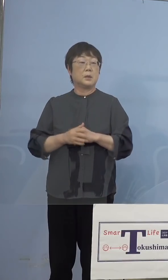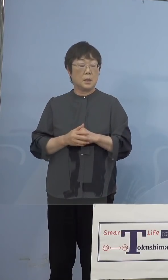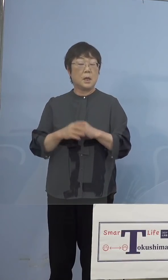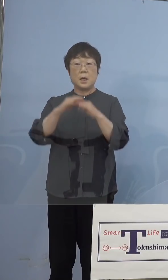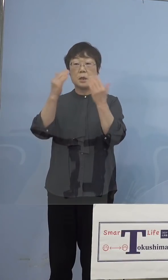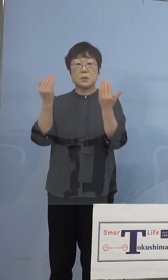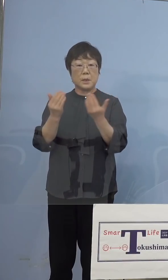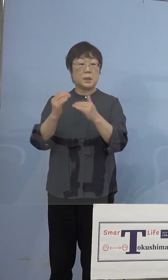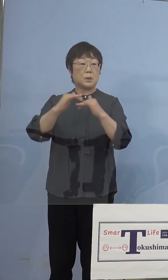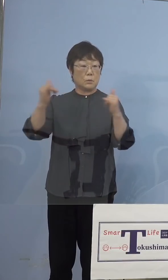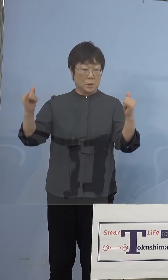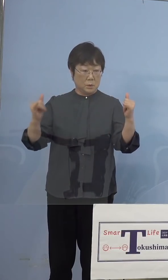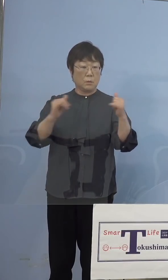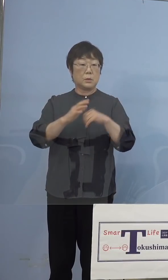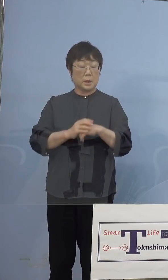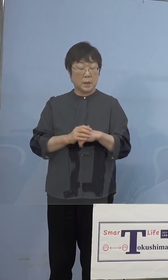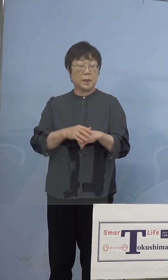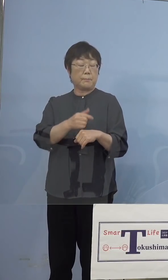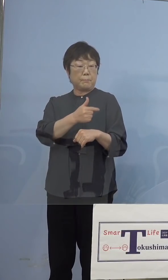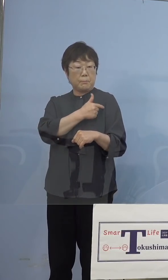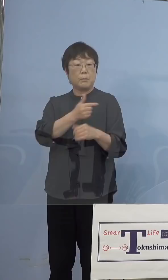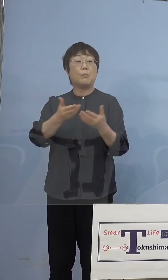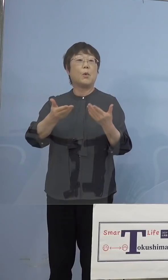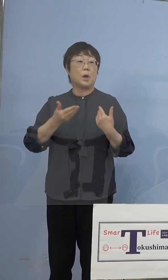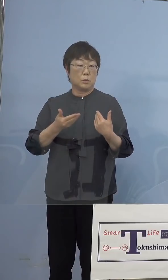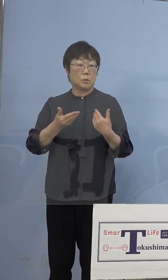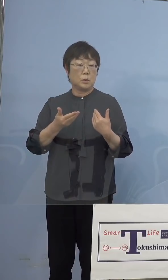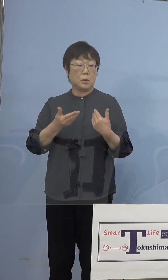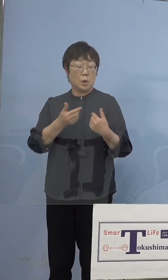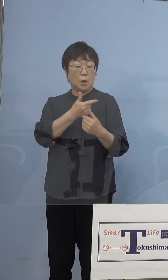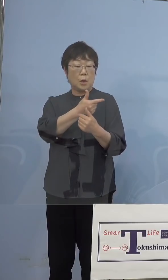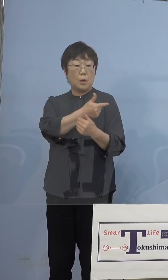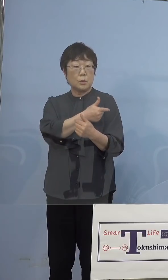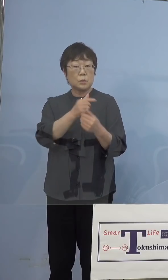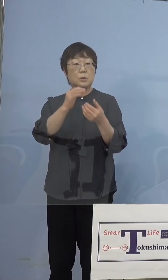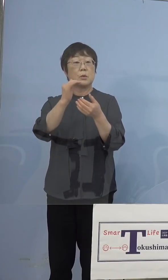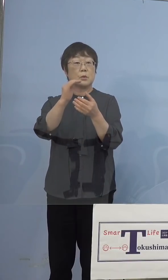皆さん方にまず打っていただくと それで打っていただくこと自体を